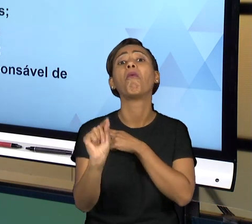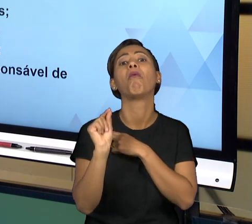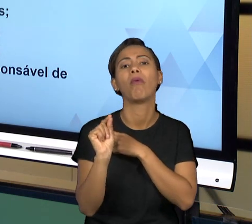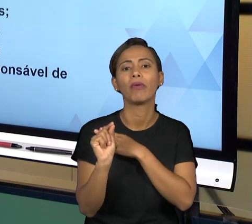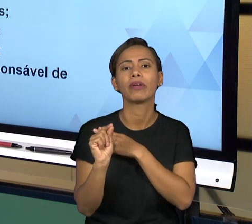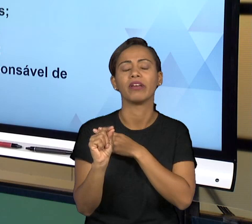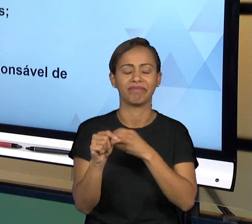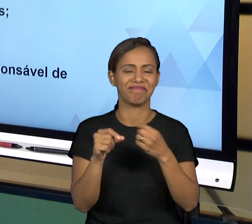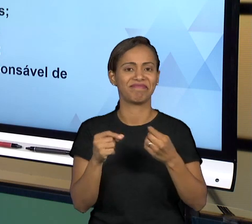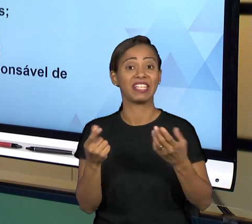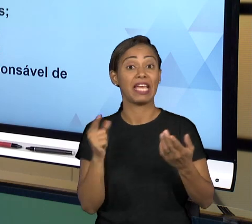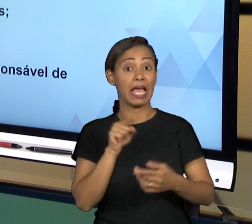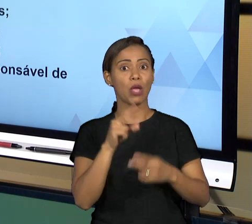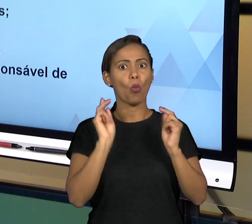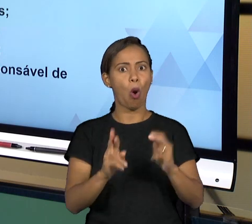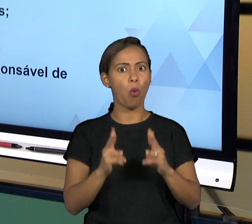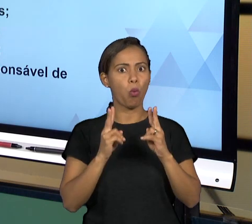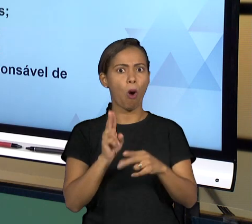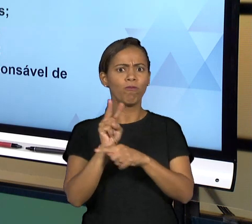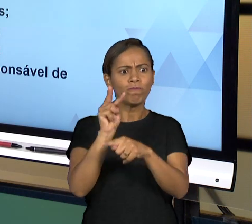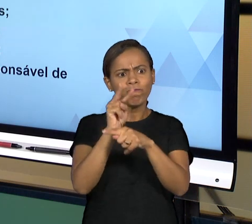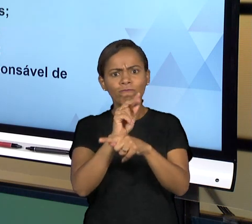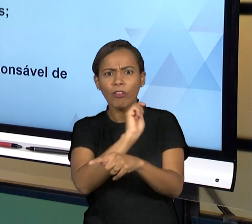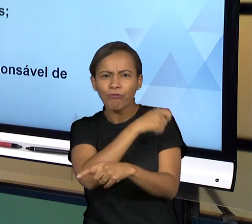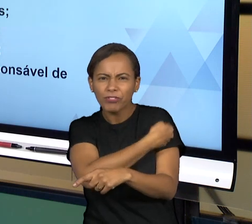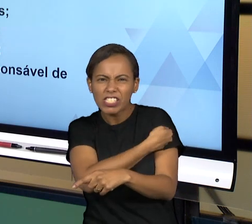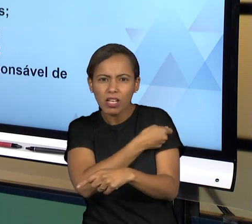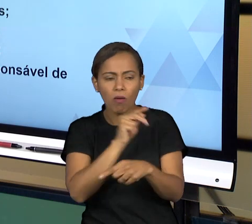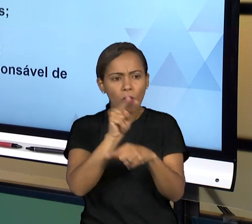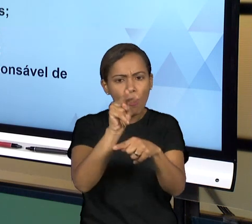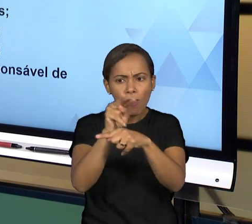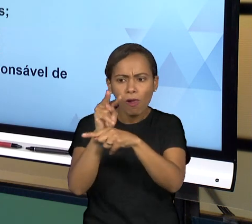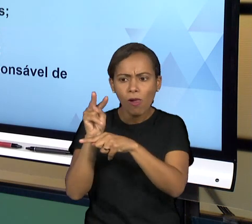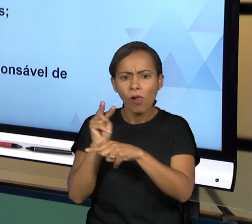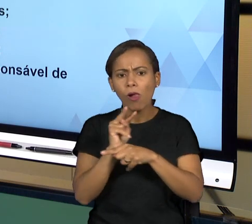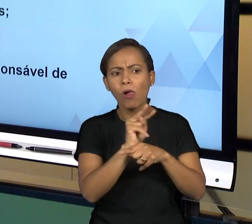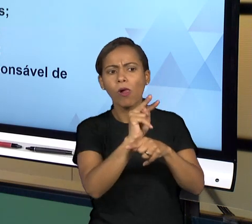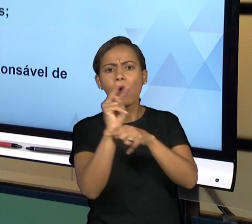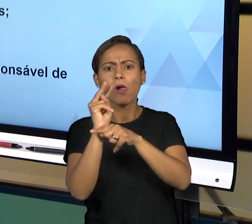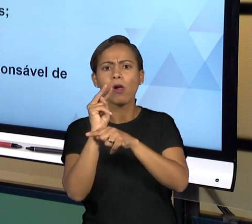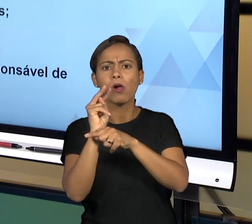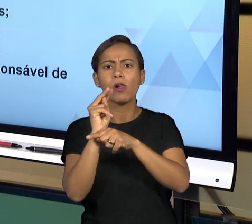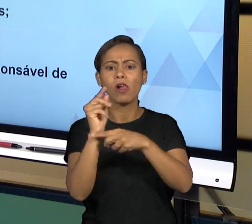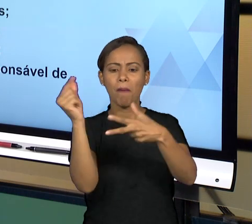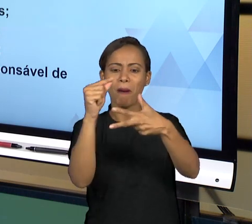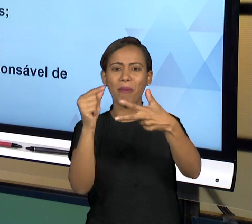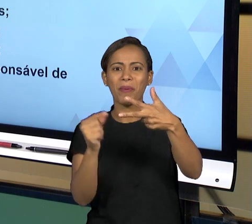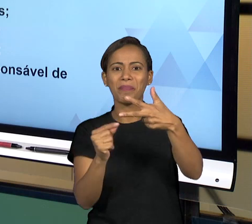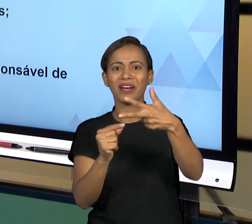LEI, ENTÃO NESSA ATIVIDADE ELE FISCALIZA OS TRÊS PODERES, ELE É UM ÓRGÃO AUTÔNOMO QUE TEM ALGUMAS